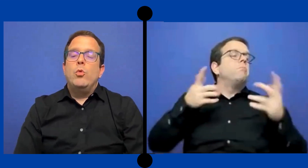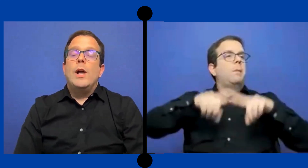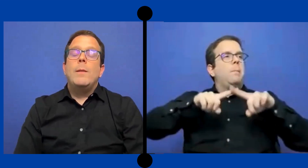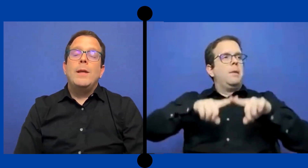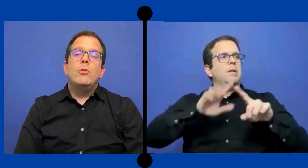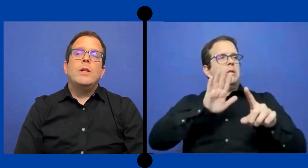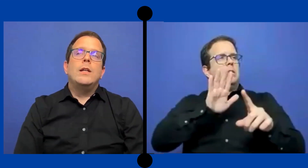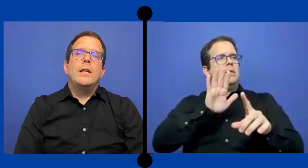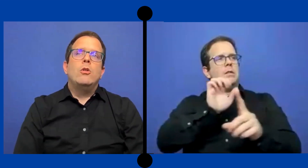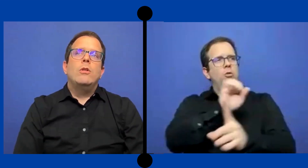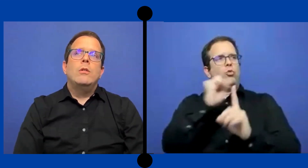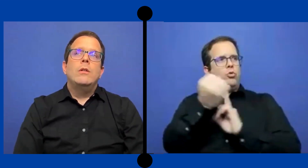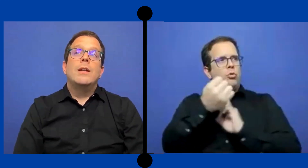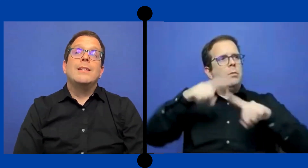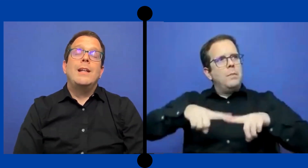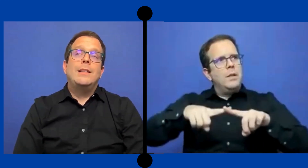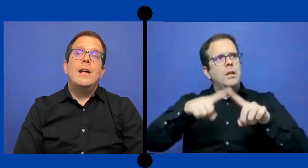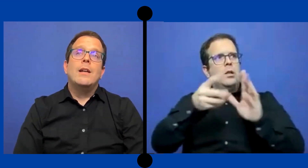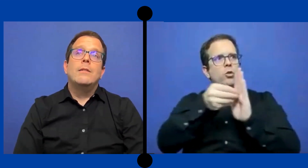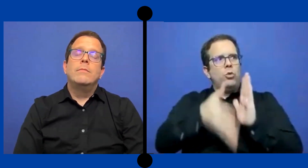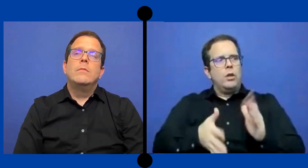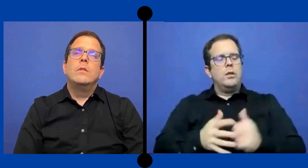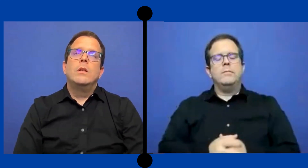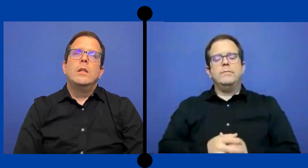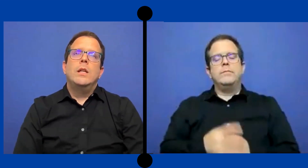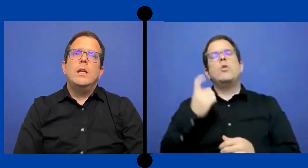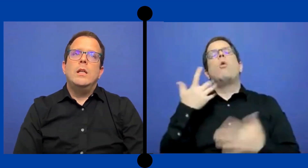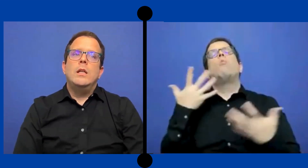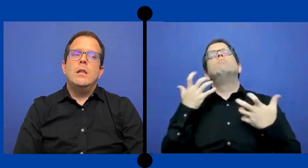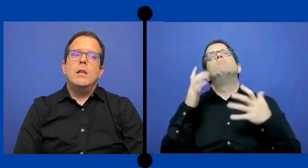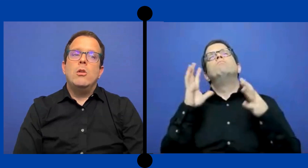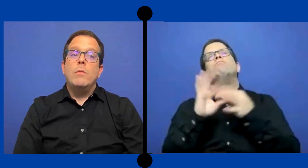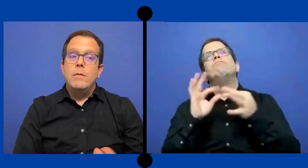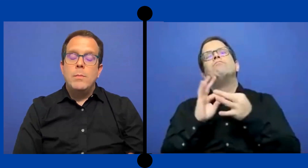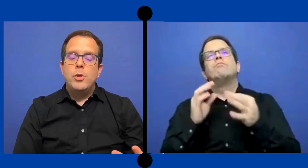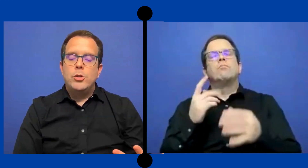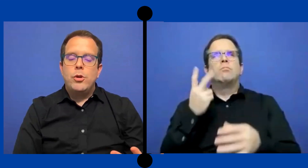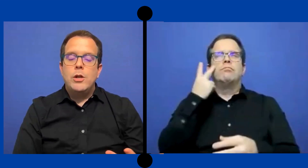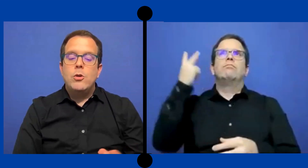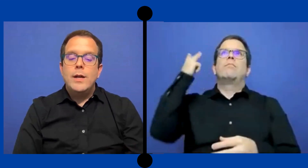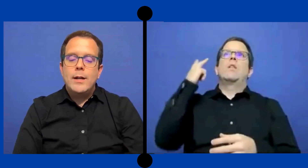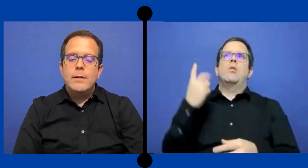Un elemento que quiero resaltar y lo viví en Puerto Rico, era